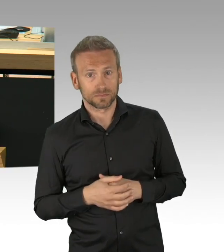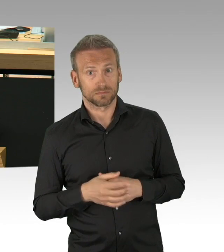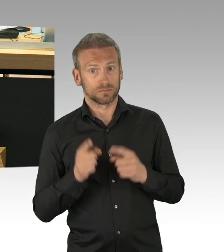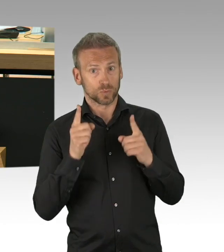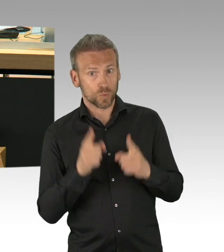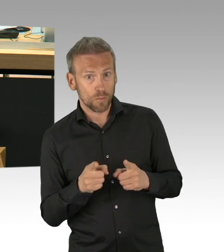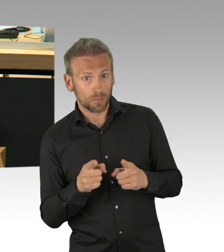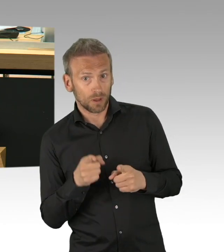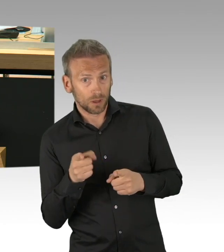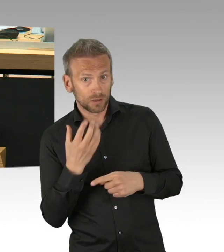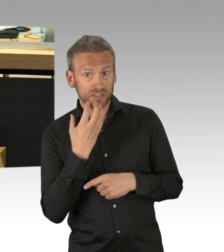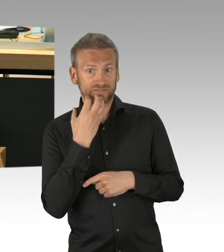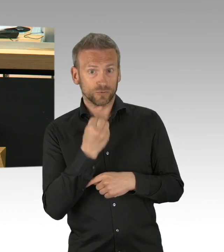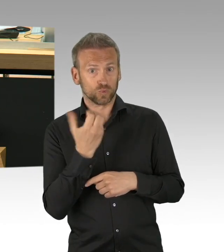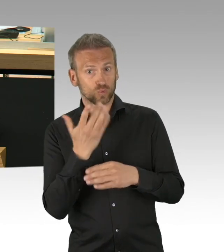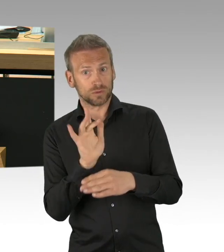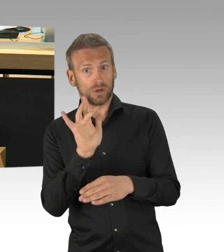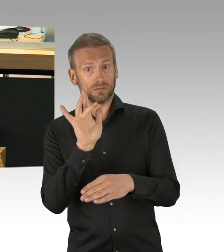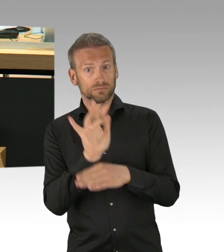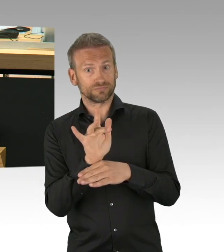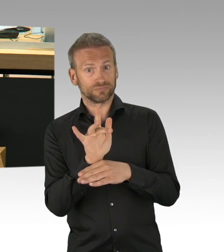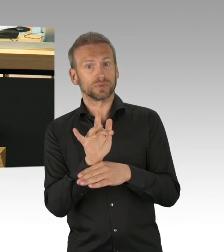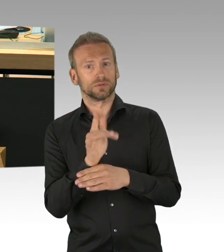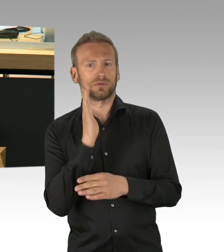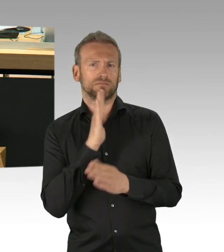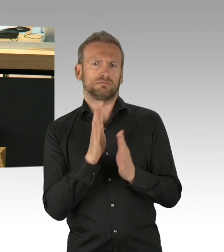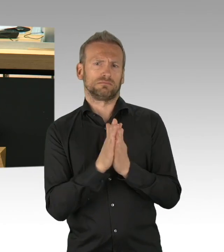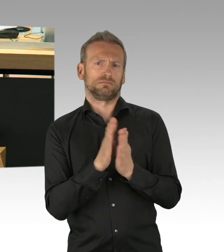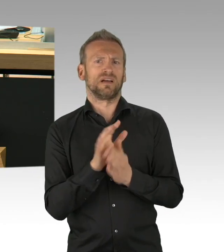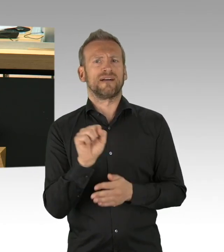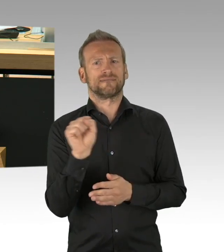dass wir an der Staatsräson festhalten, dass wir aus drei Gewalten,